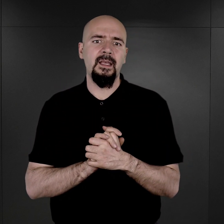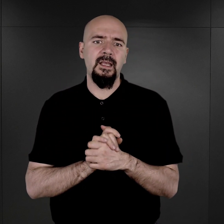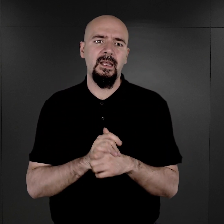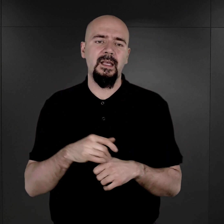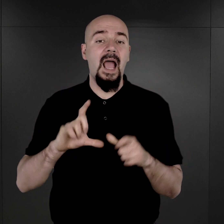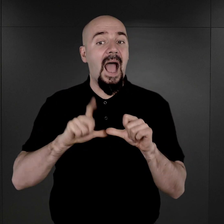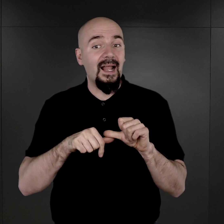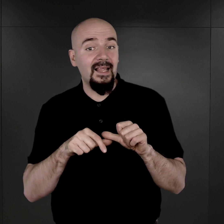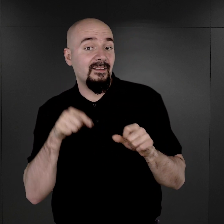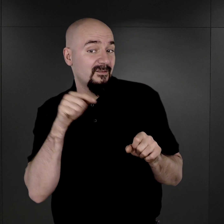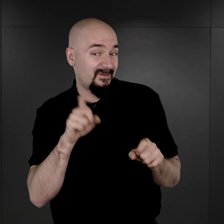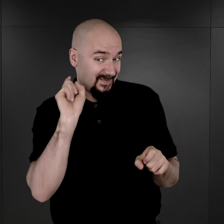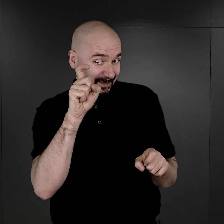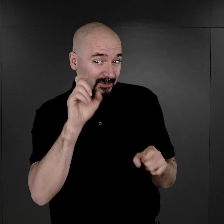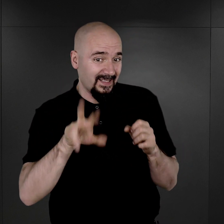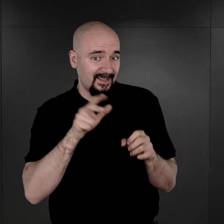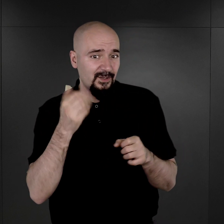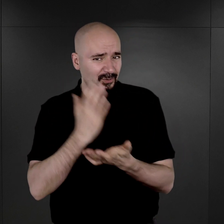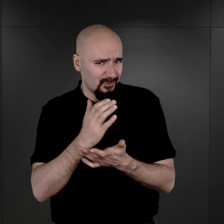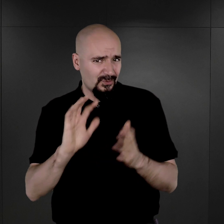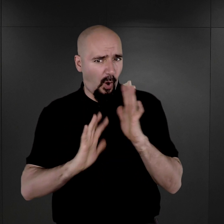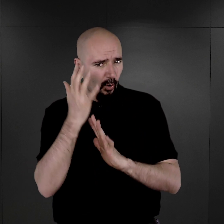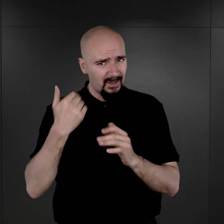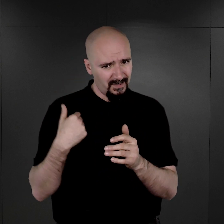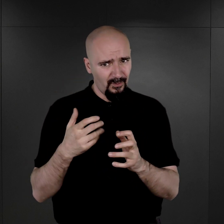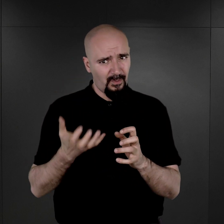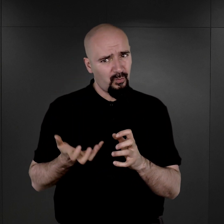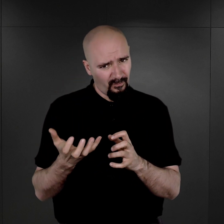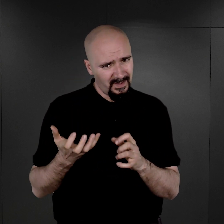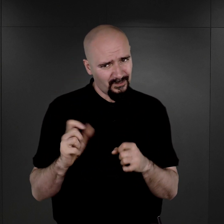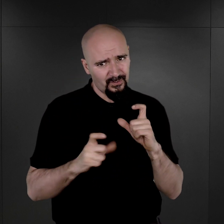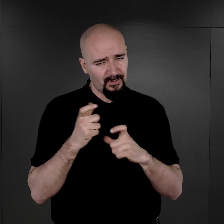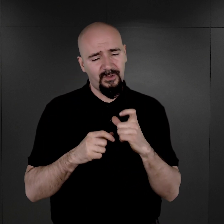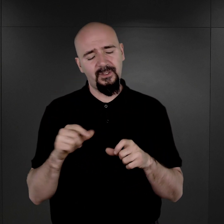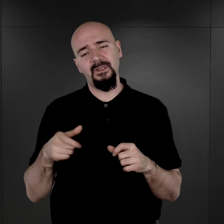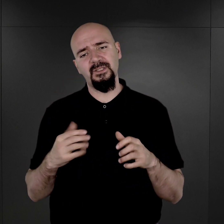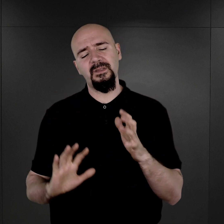Ale właśnie w momencie, kiedy już ten ogień był podłożony pod te negatywy,